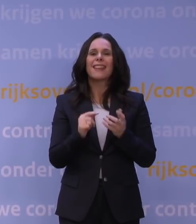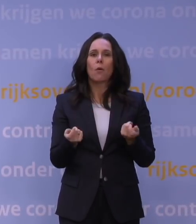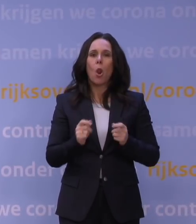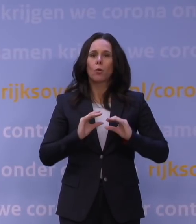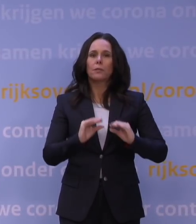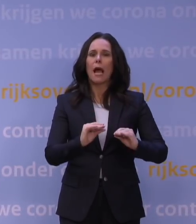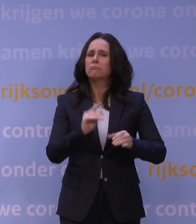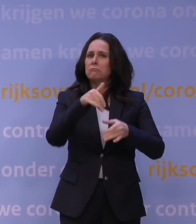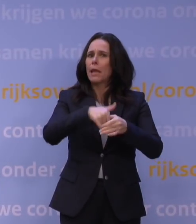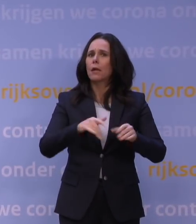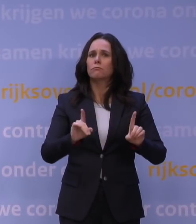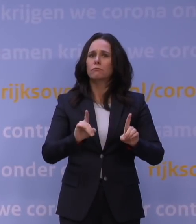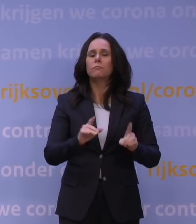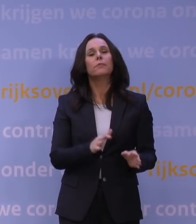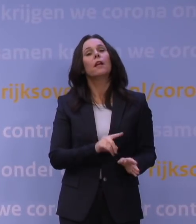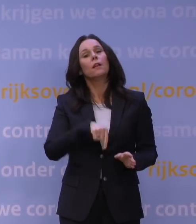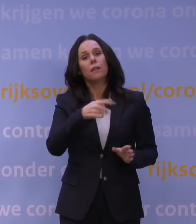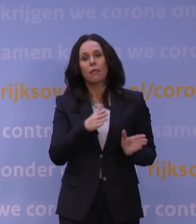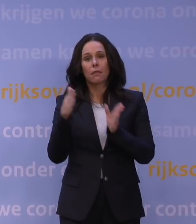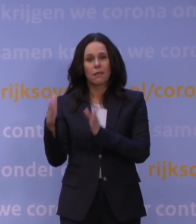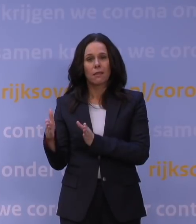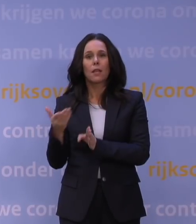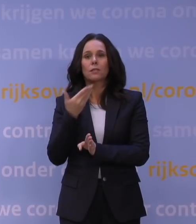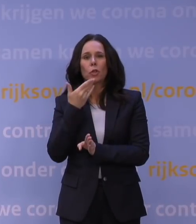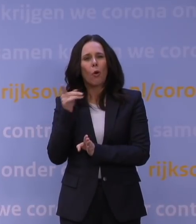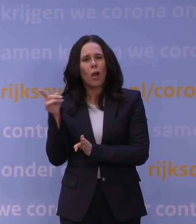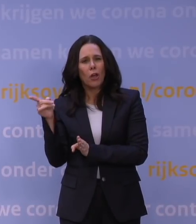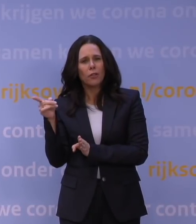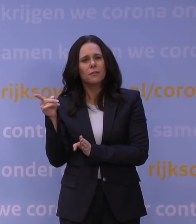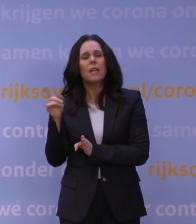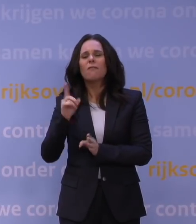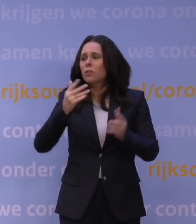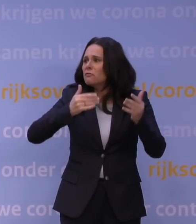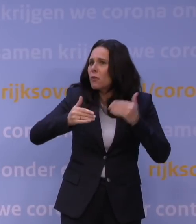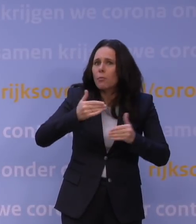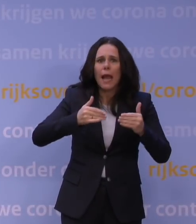Vervolgens komt Hugo de Jonge aan het woord over wat er wordt voorbereid en klaargezet